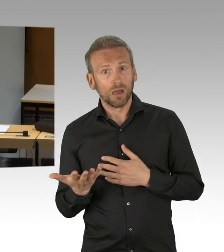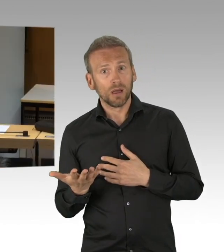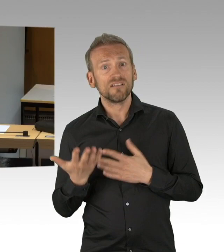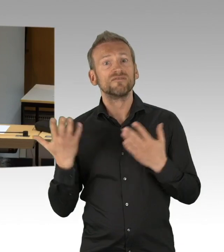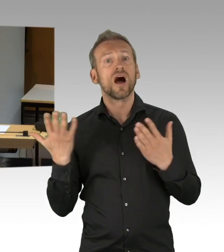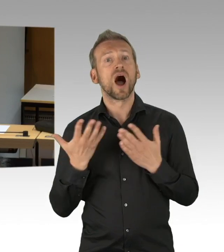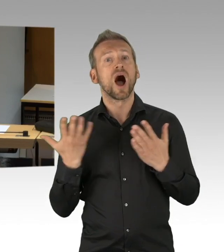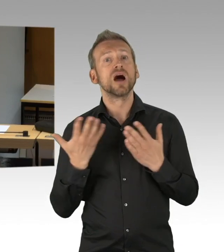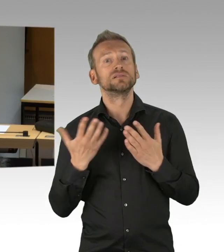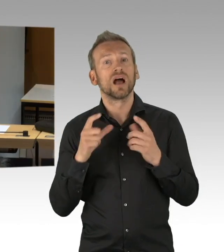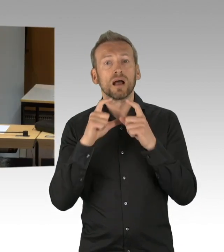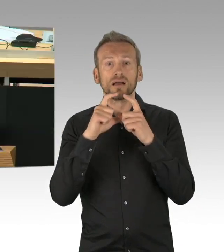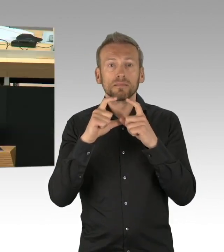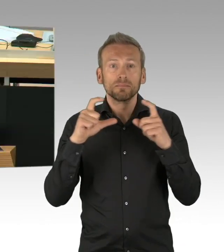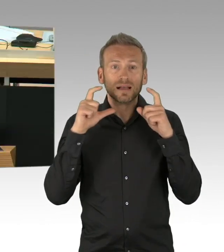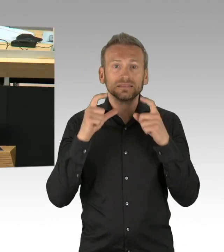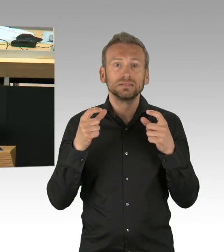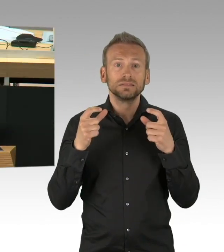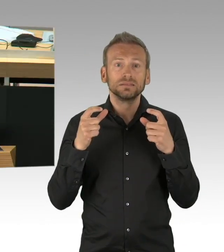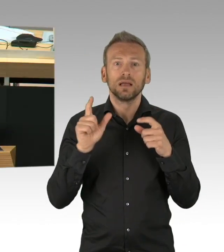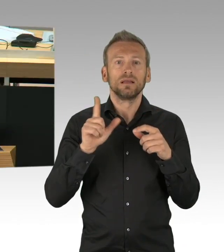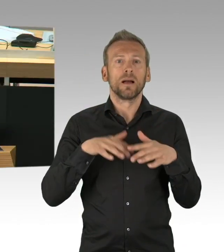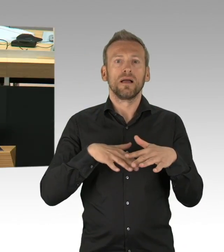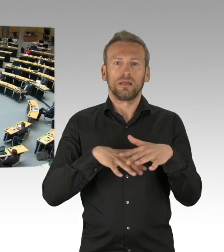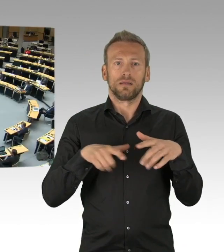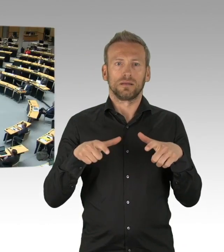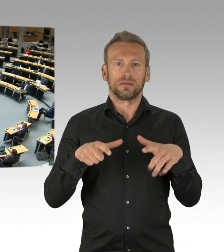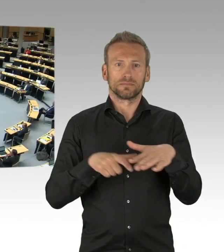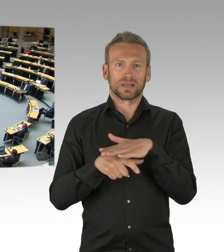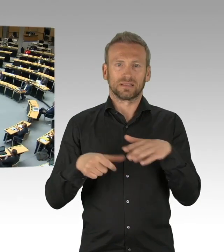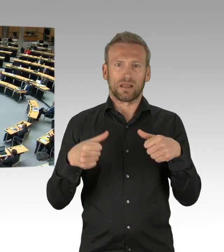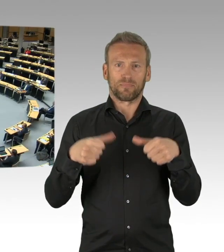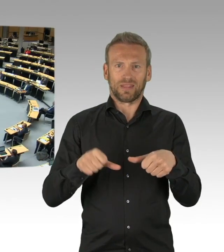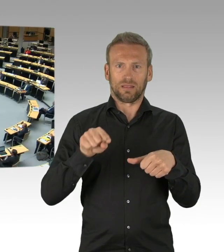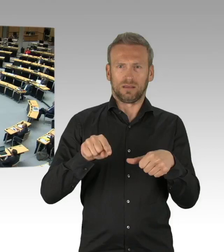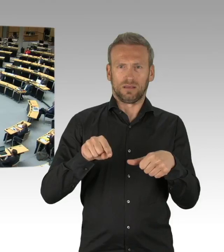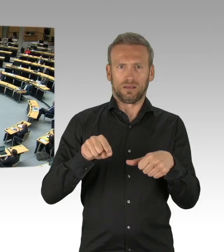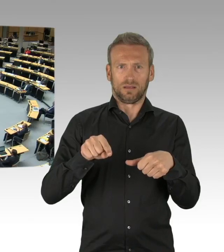von der AfD kam da wenig dazu. (Zwischenrufe) (Beifall)